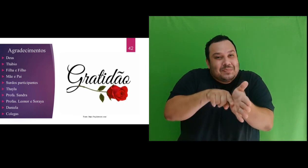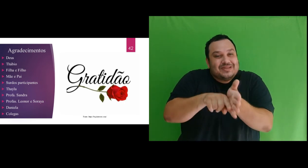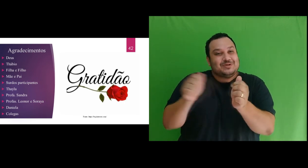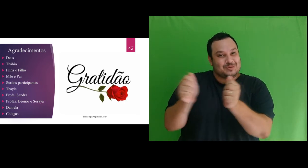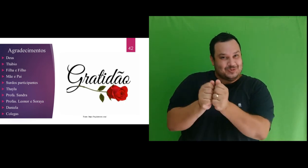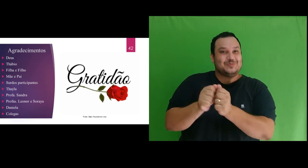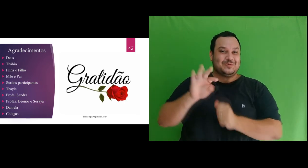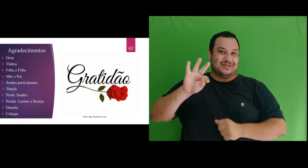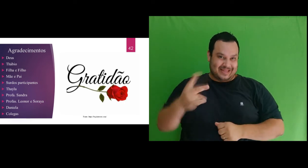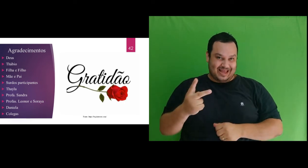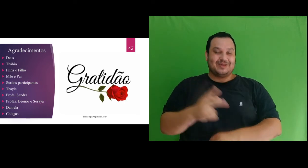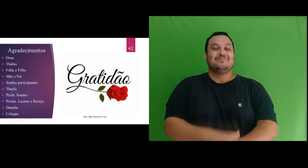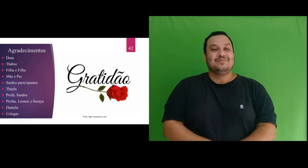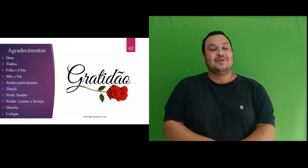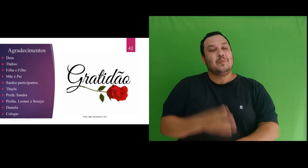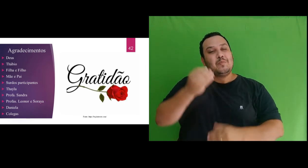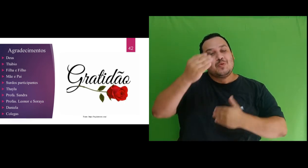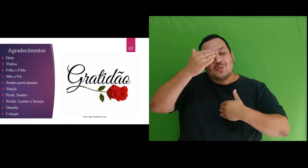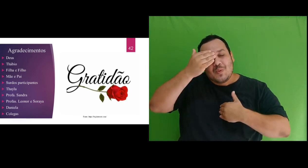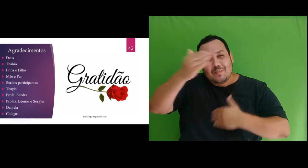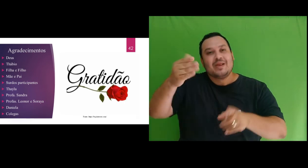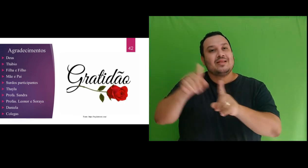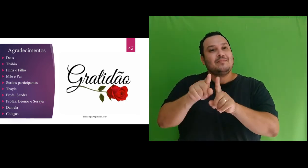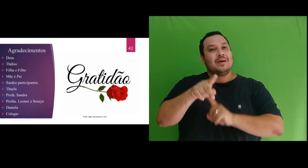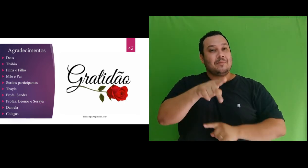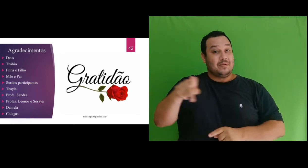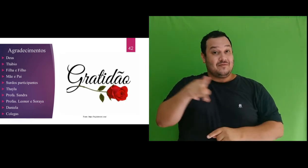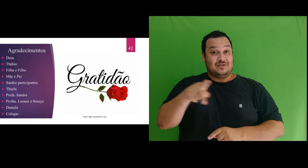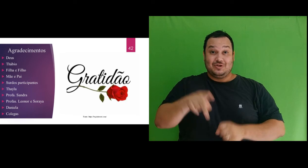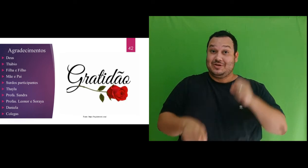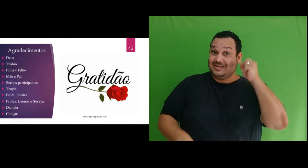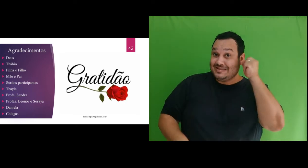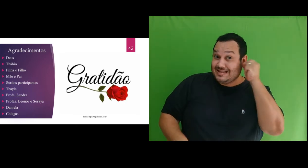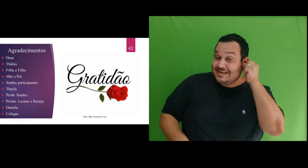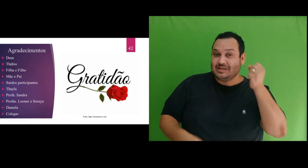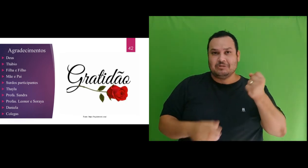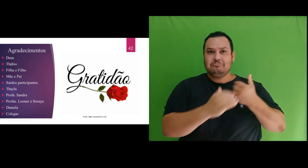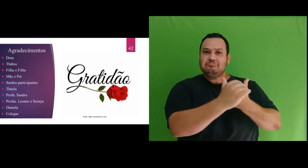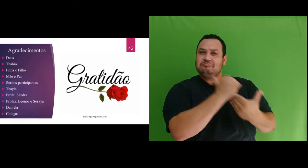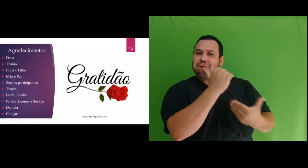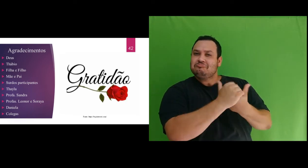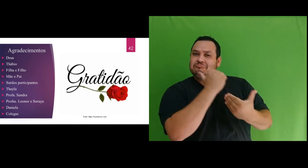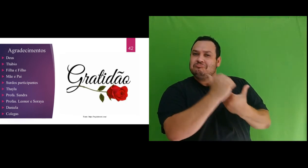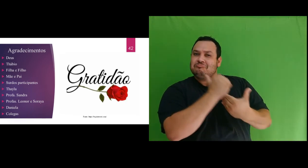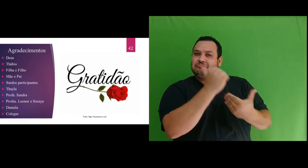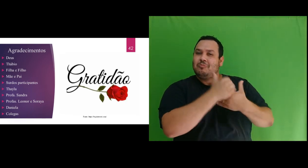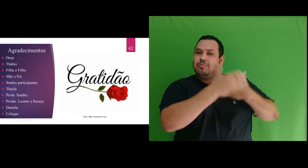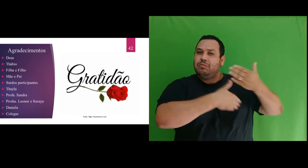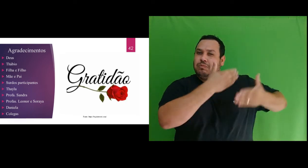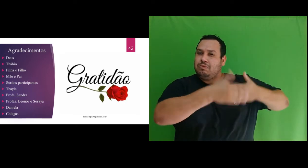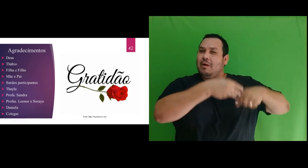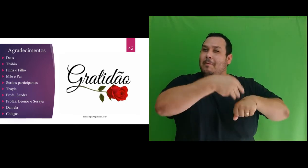com o Thábio. Muito obrigada a professora Sandra, que me orientou em todo o processo do mestrado com